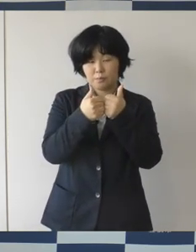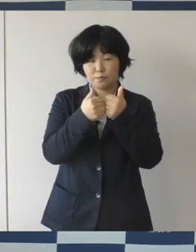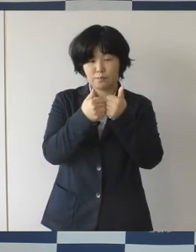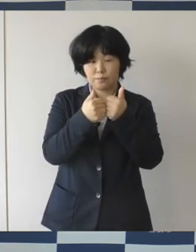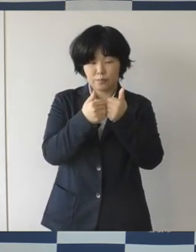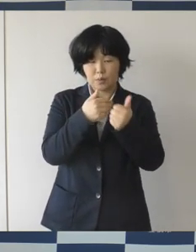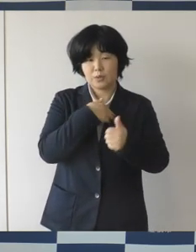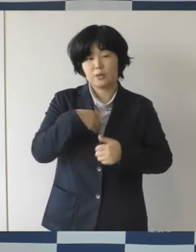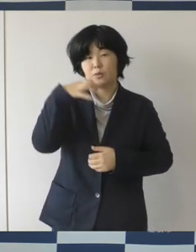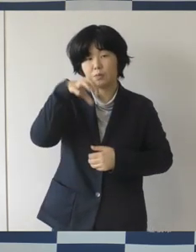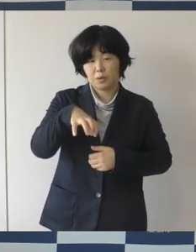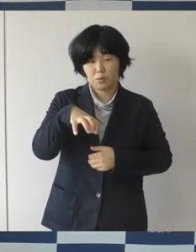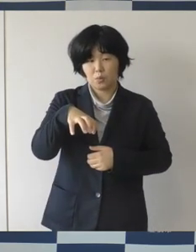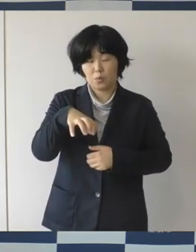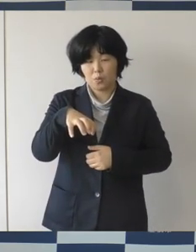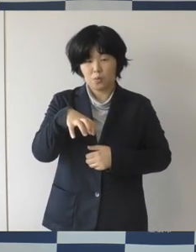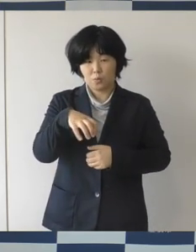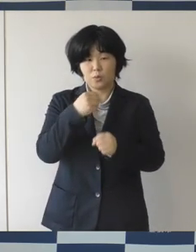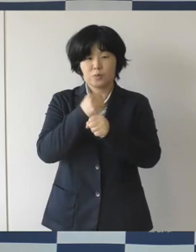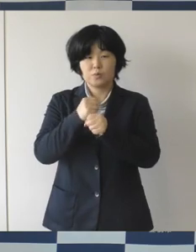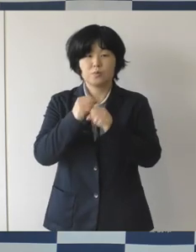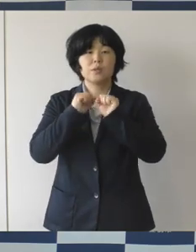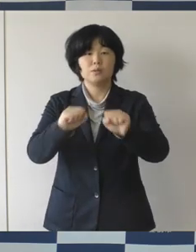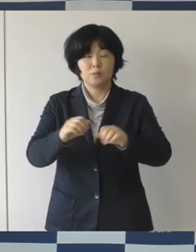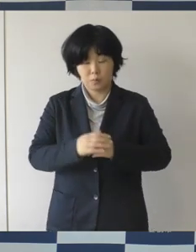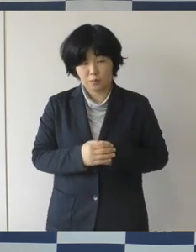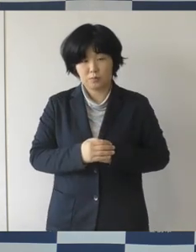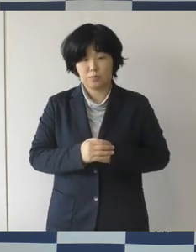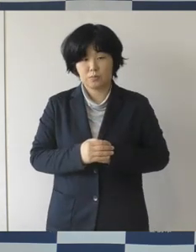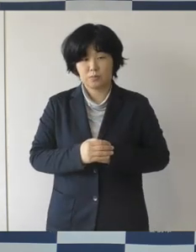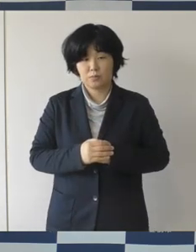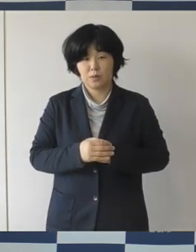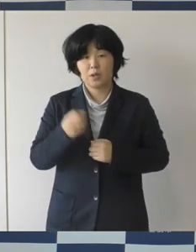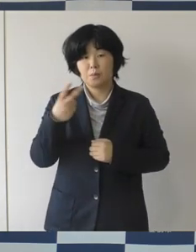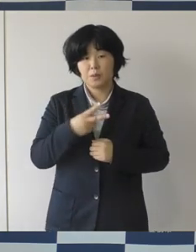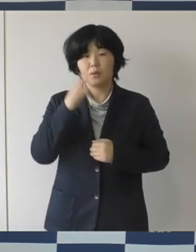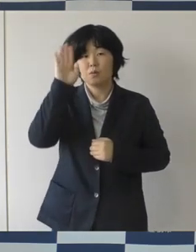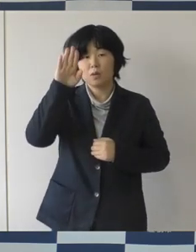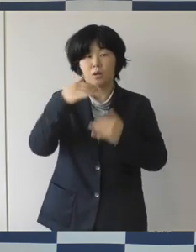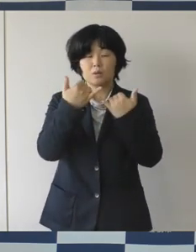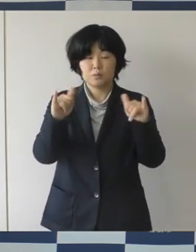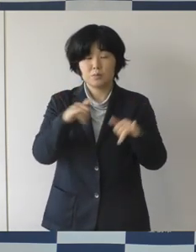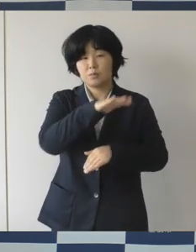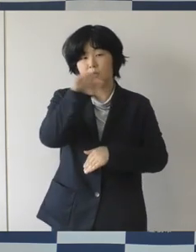そしてさらなる市民意識の向上と当事者の方が、